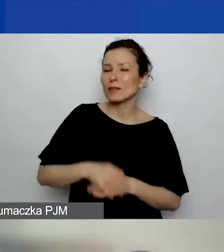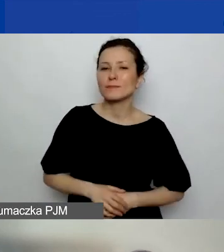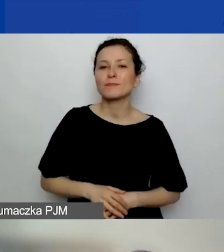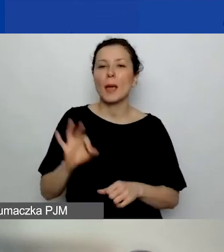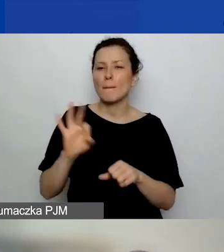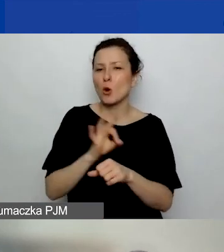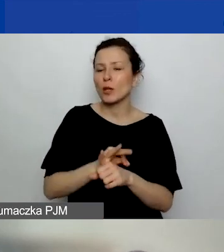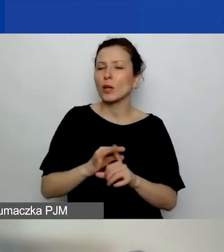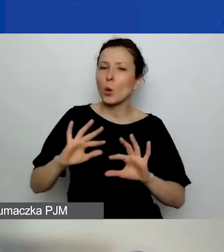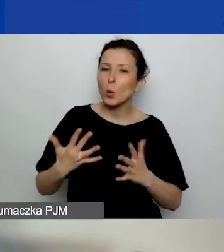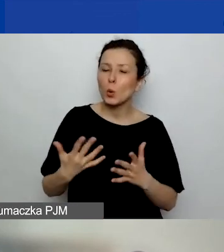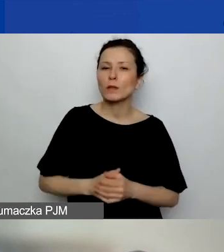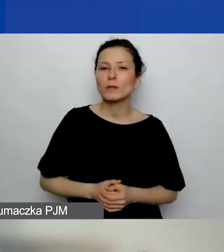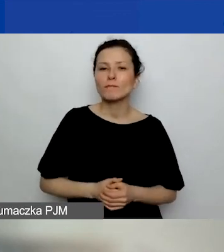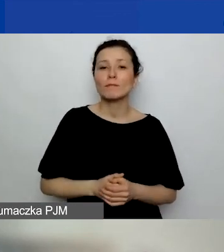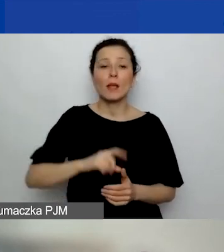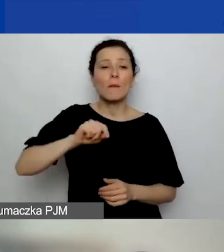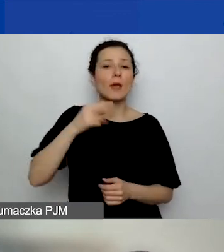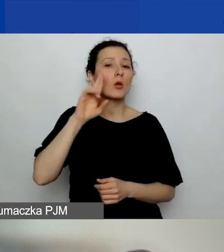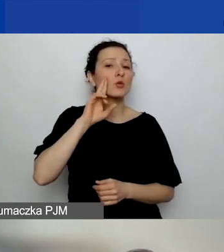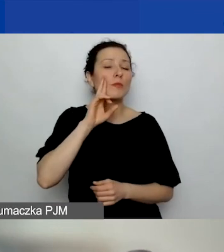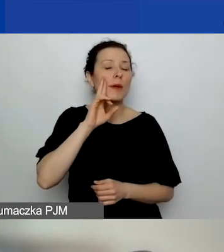Projekt definiujemy jako działanie,